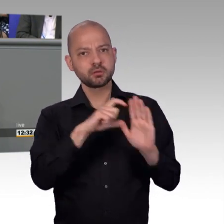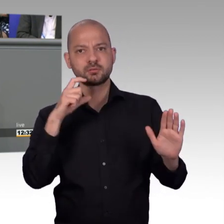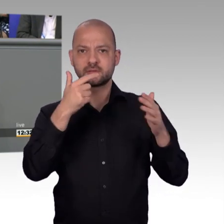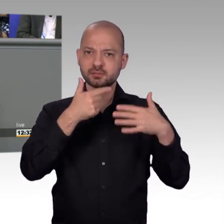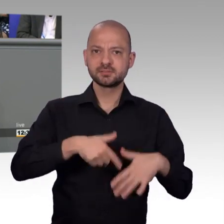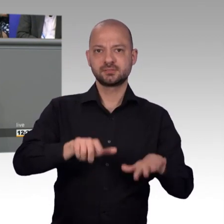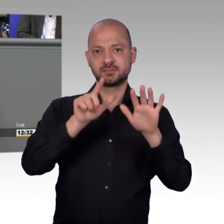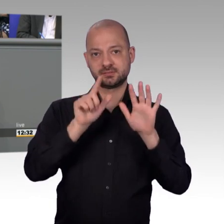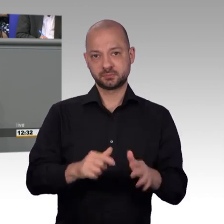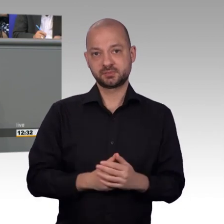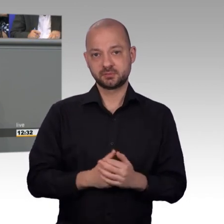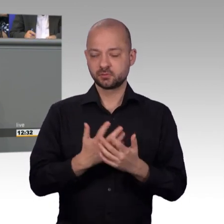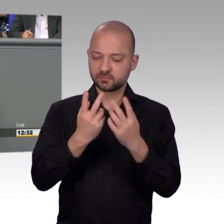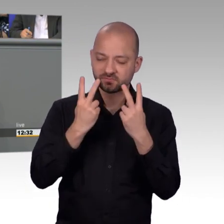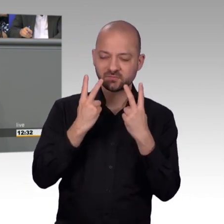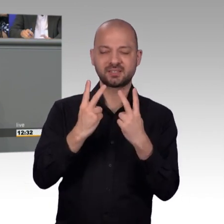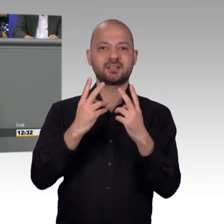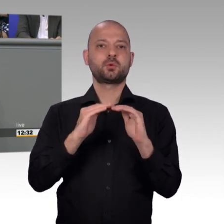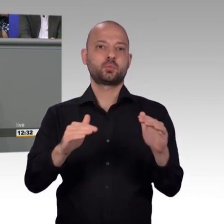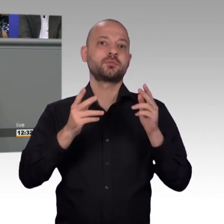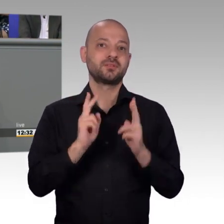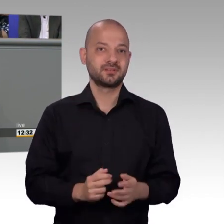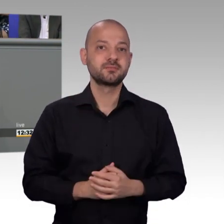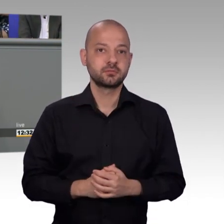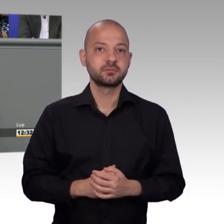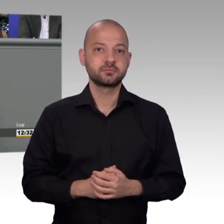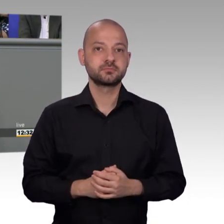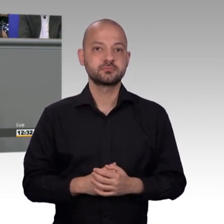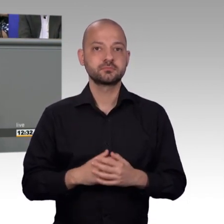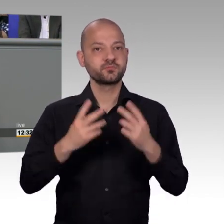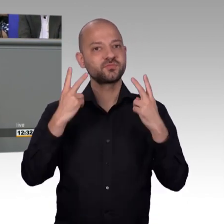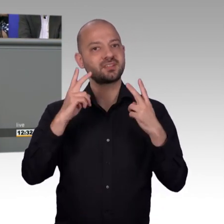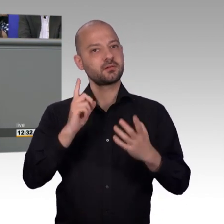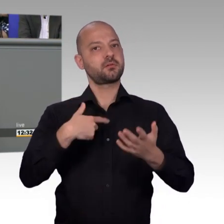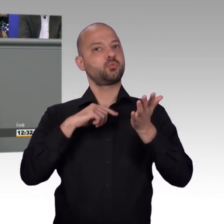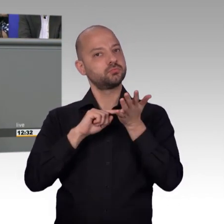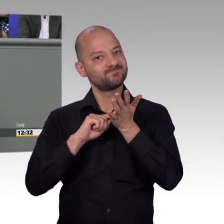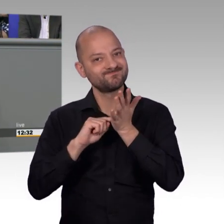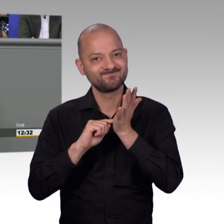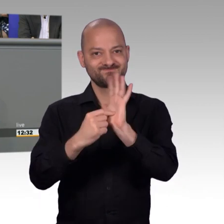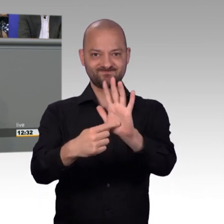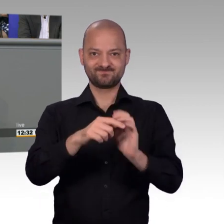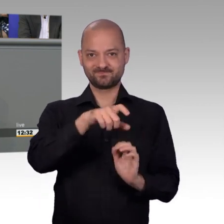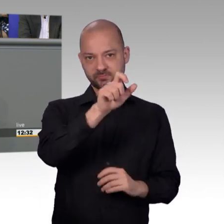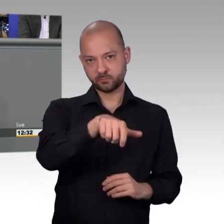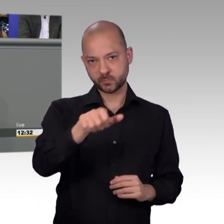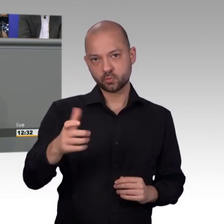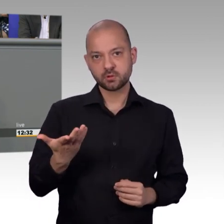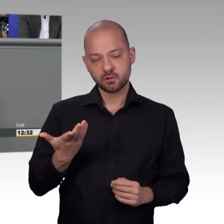Eine einzelne Petition kann genauso erfolgreich sein und kann von uns mit der gleichen Ernsthaftigkeit beraten werden, wie wenn 50.000 oder